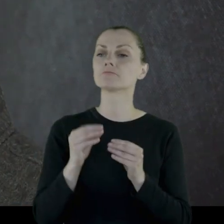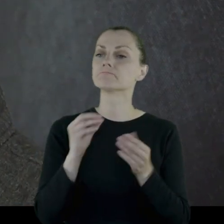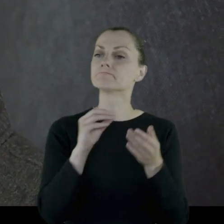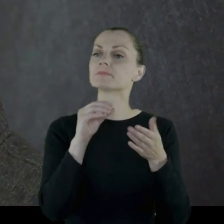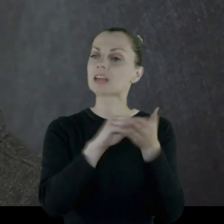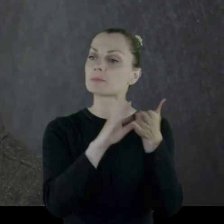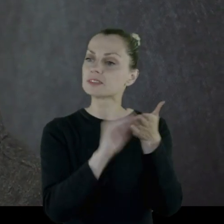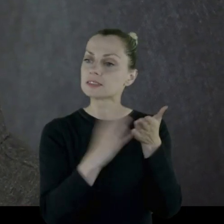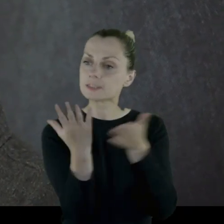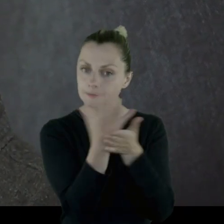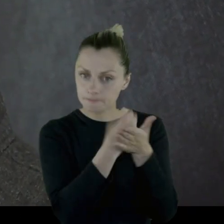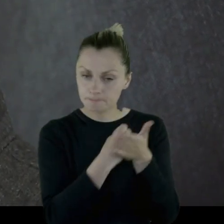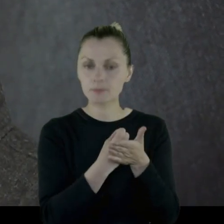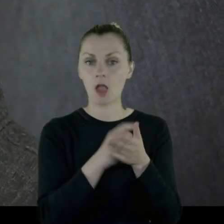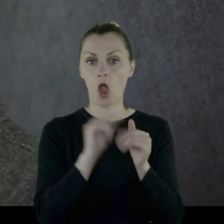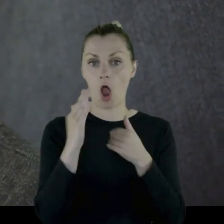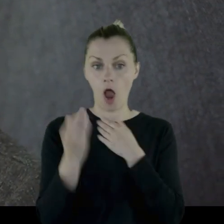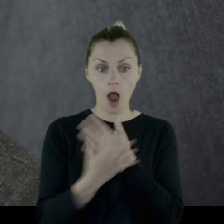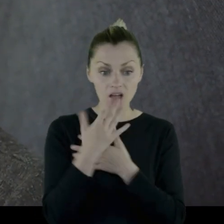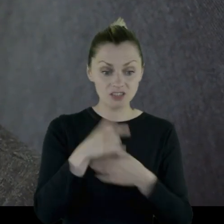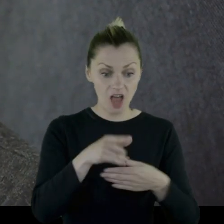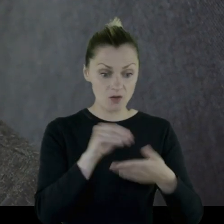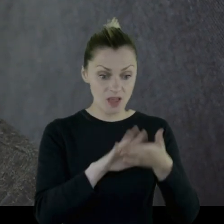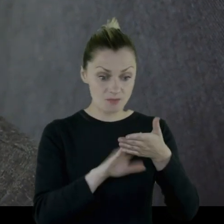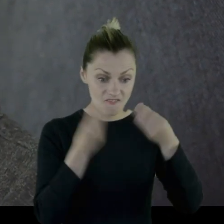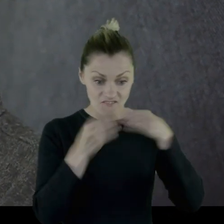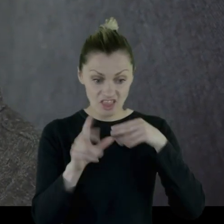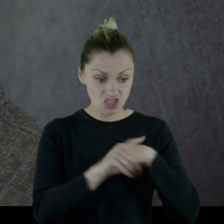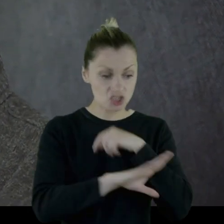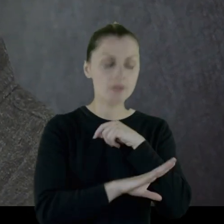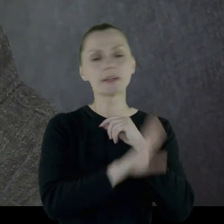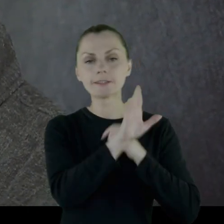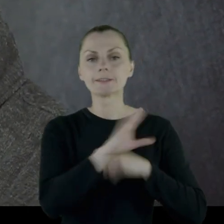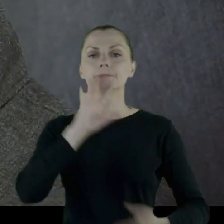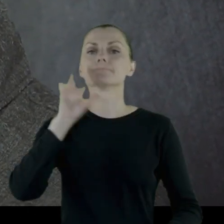Najpierw zbierali zapisy i jak się okazało, że zapisów jest więcej niż drewna,